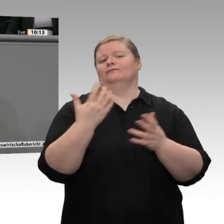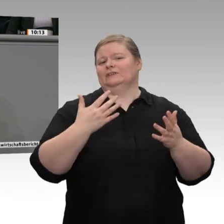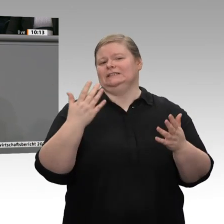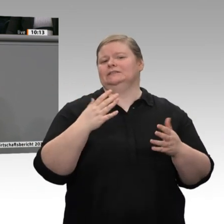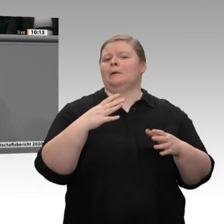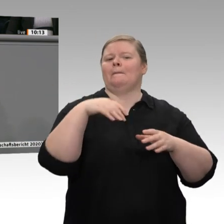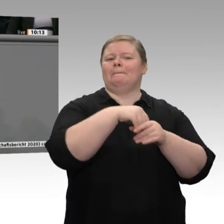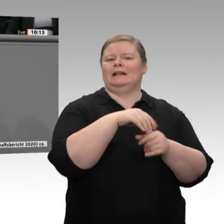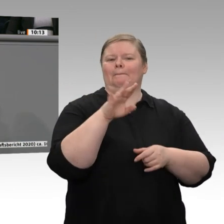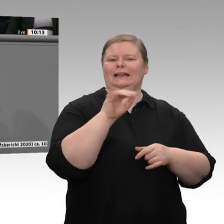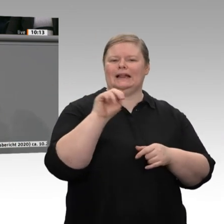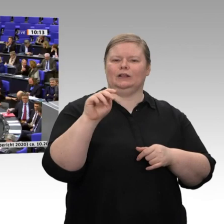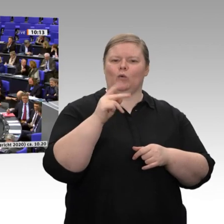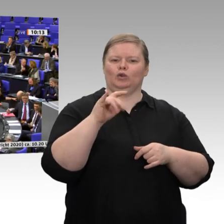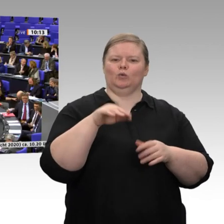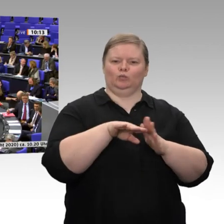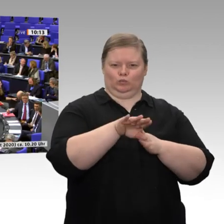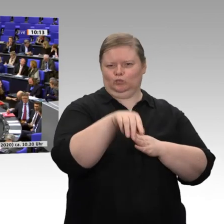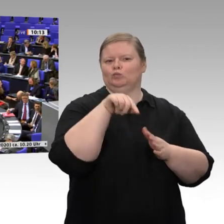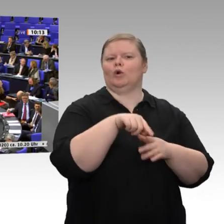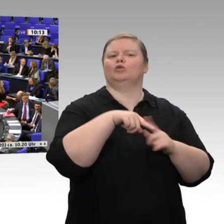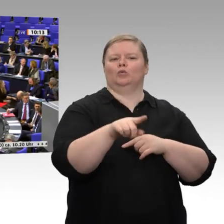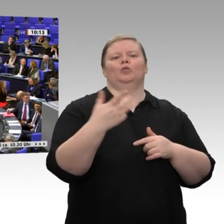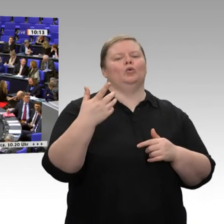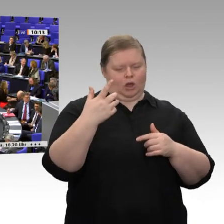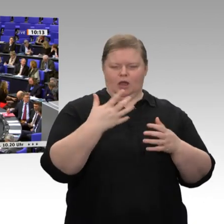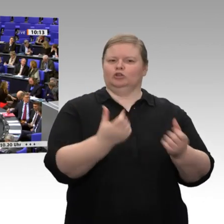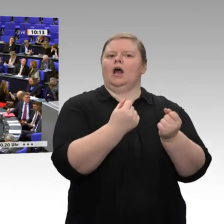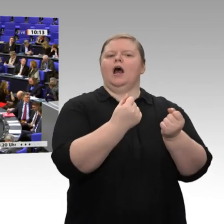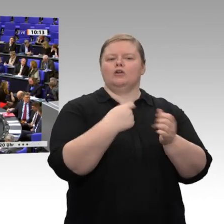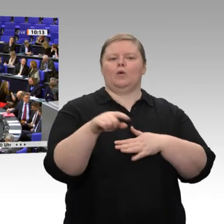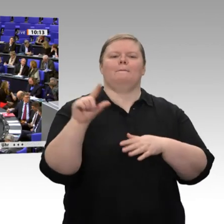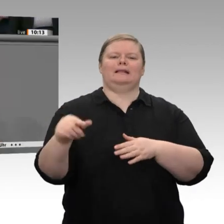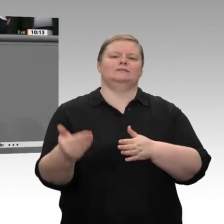Deutschland - das sei jetzt einmal in Richtung FDP und in Richtung Grüne gesagt - ist